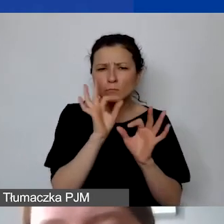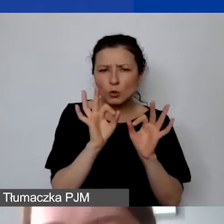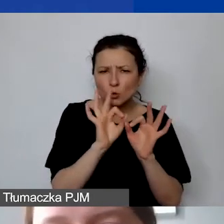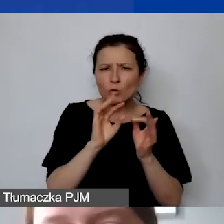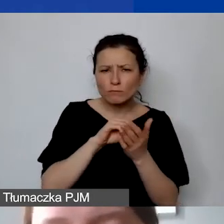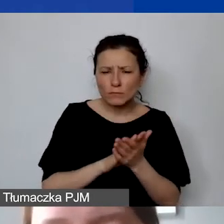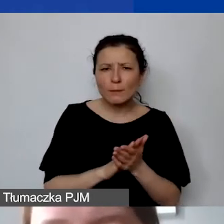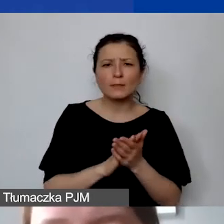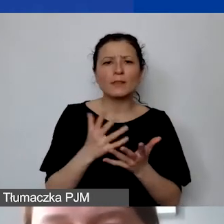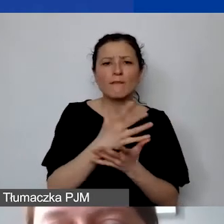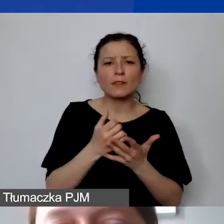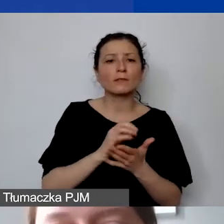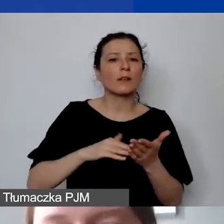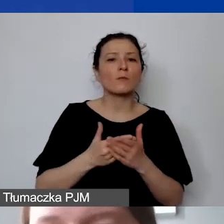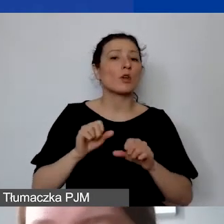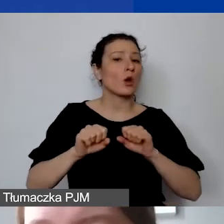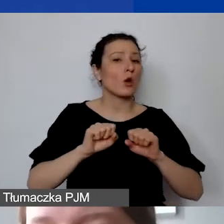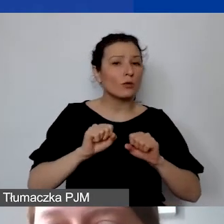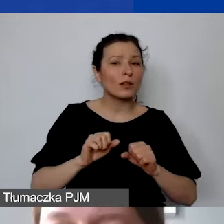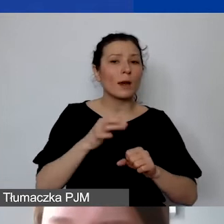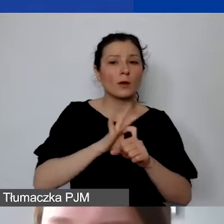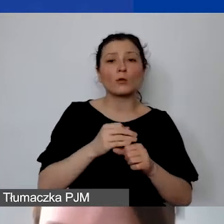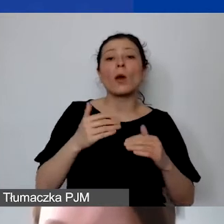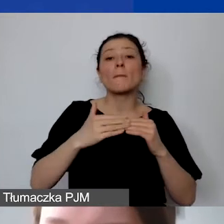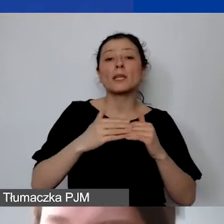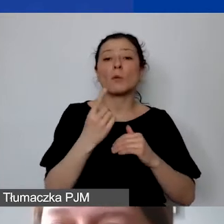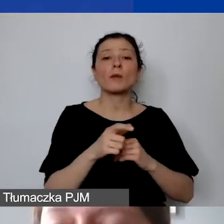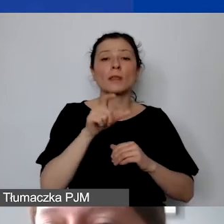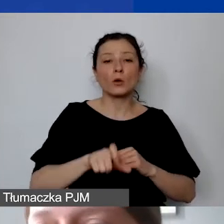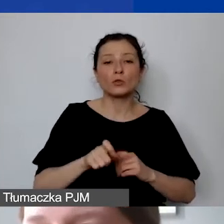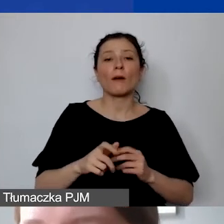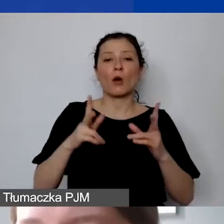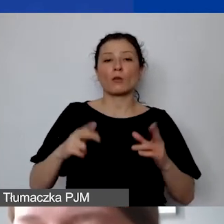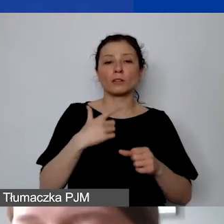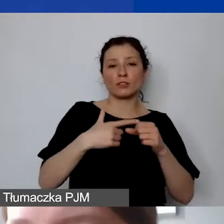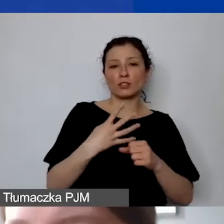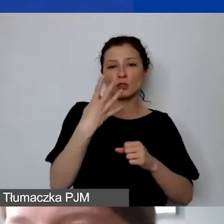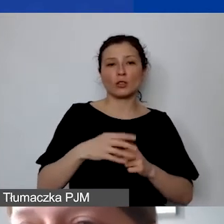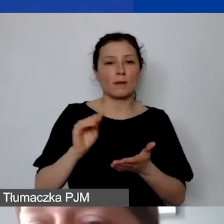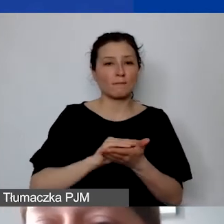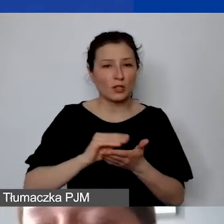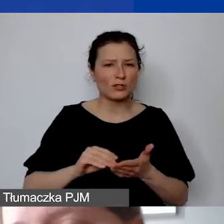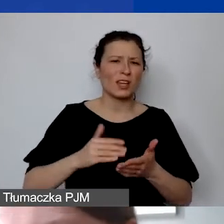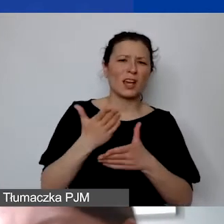przykładowo koordynatorki projektu: minimum jedna osoba przez 24 miesiące, średnio 1800 zł brutto brutto.